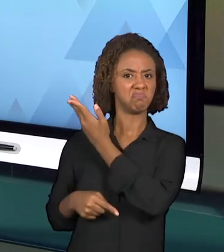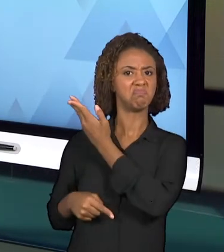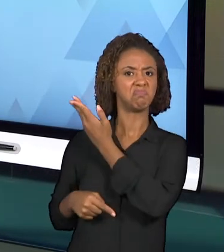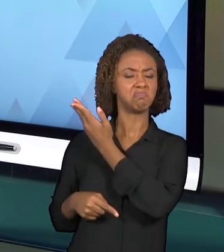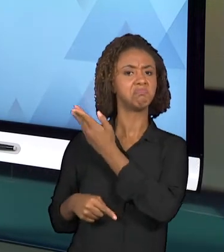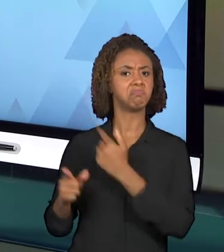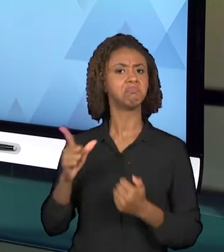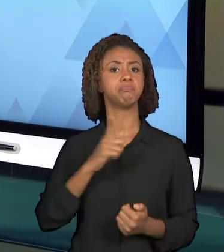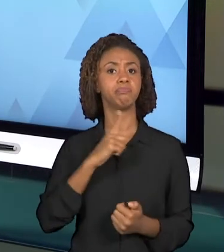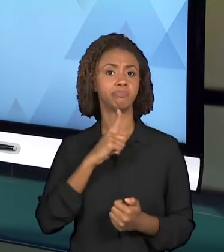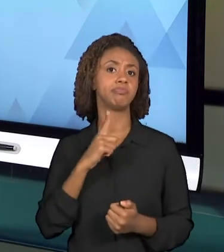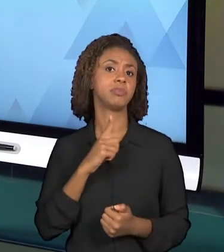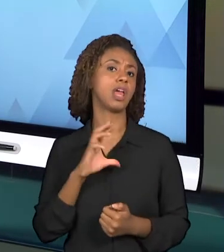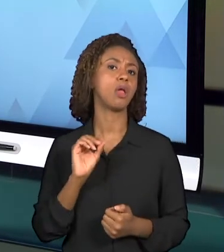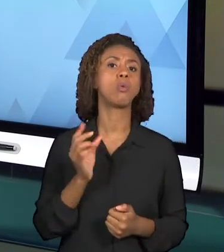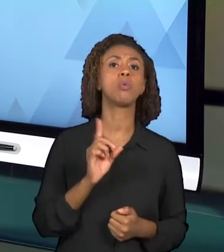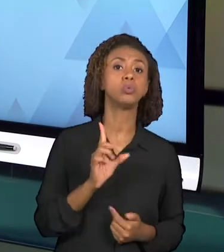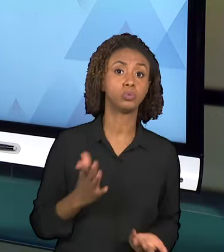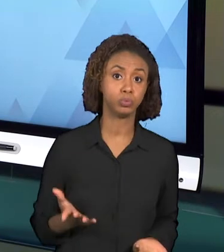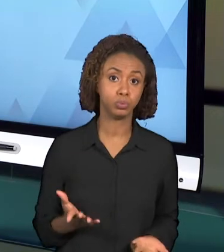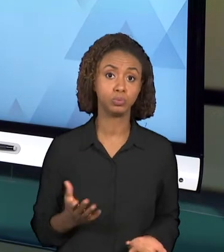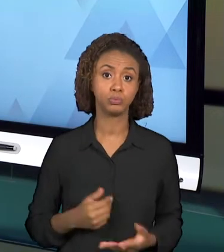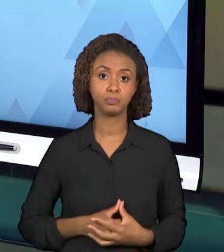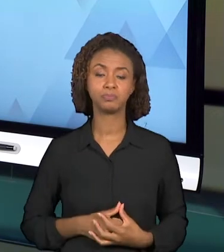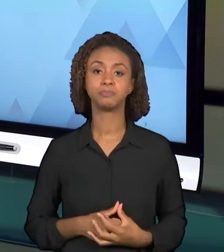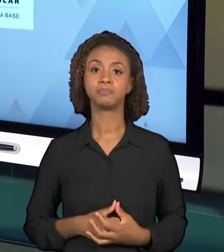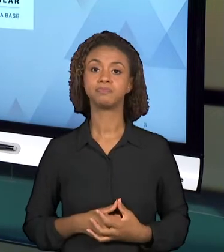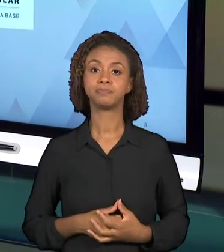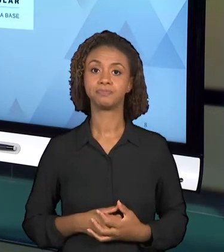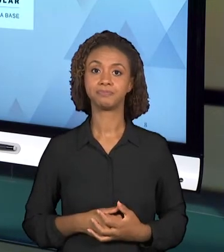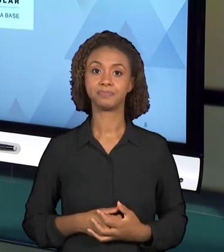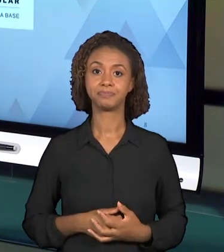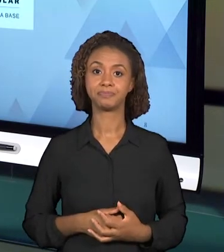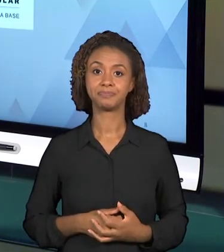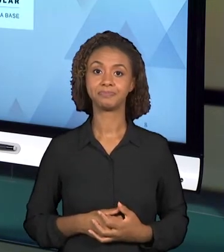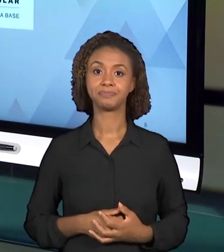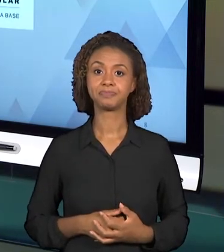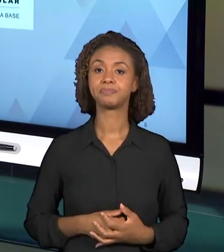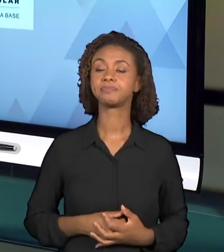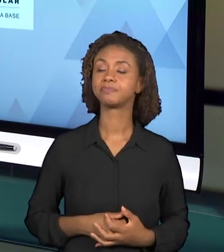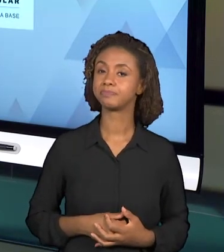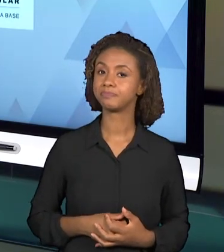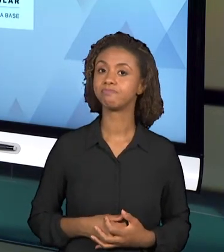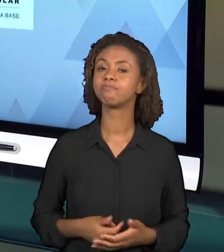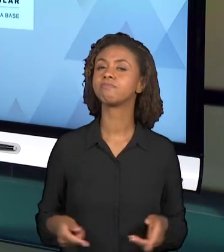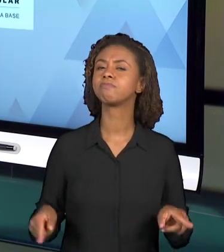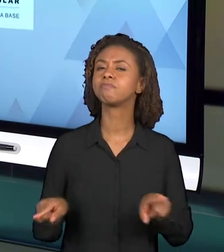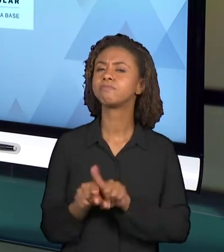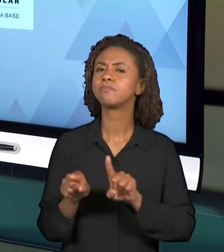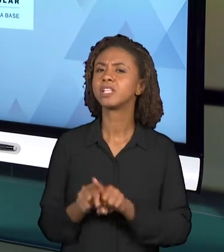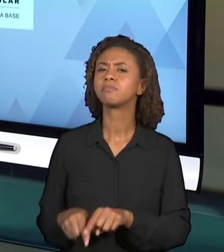COLOCADAS NO INÍCIO DO PLANEJAMENTO. BOM, MAS ESSE PLANEJAMENTO, RESPONDER A ESSAS